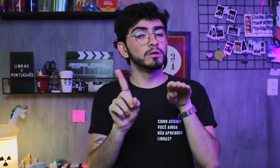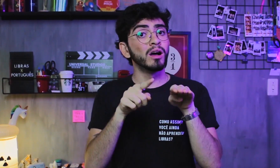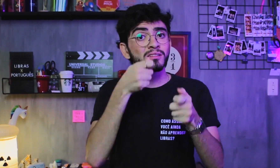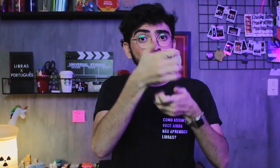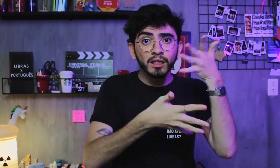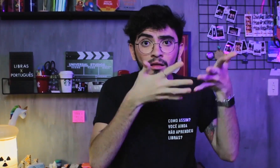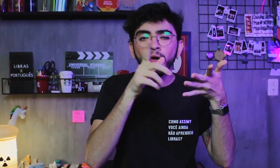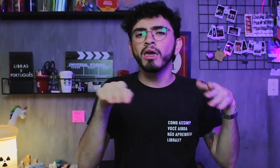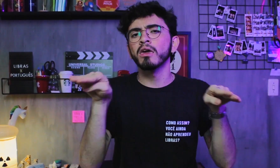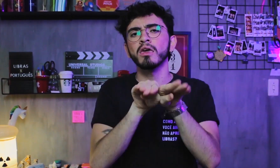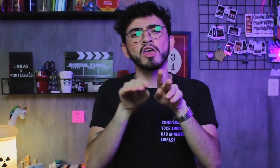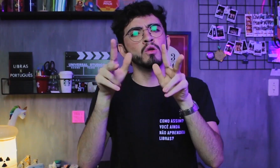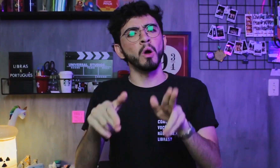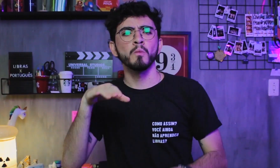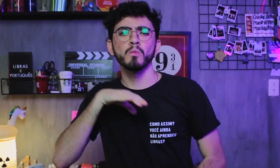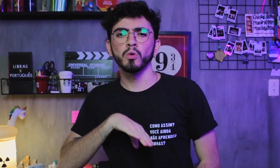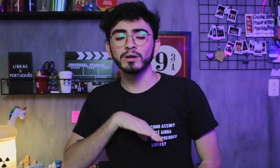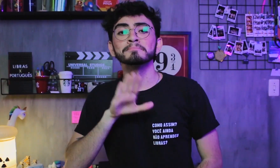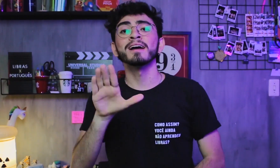ambas têm a mesma importância,